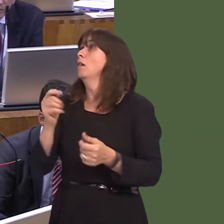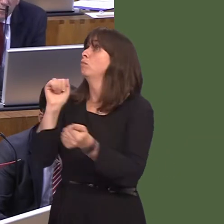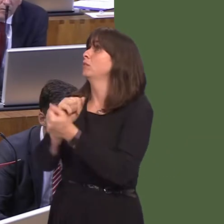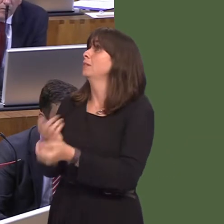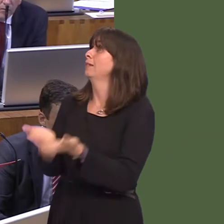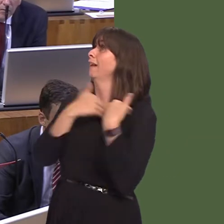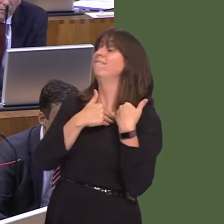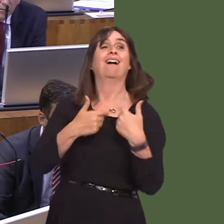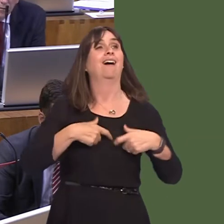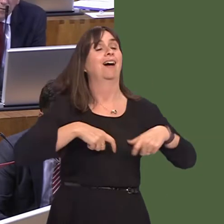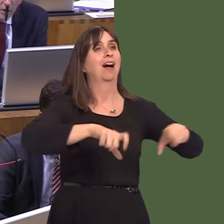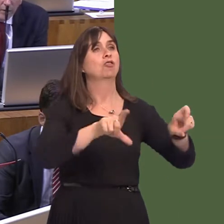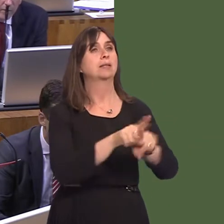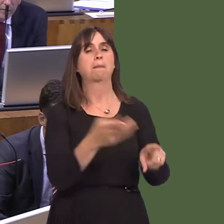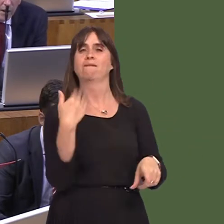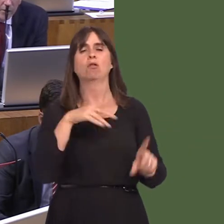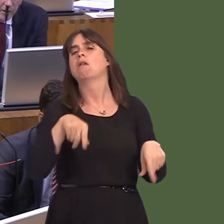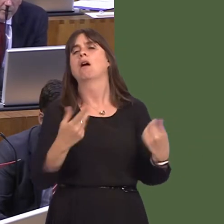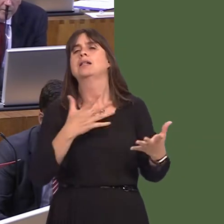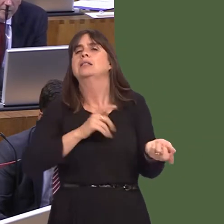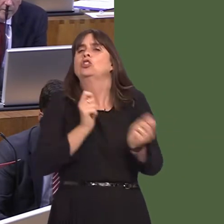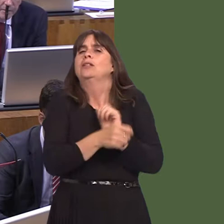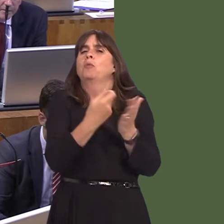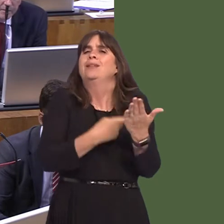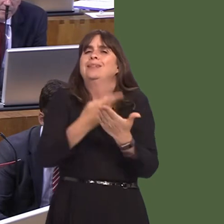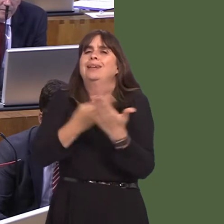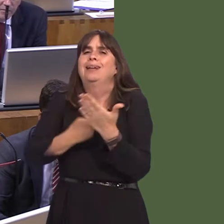and carry on with the same policy as before. There is an opportunity now for us to look